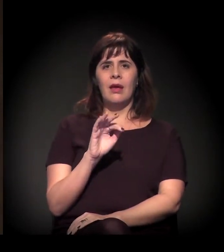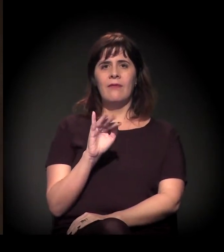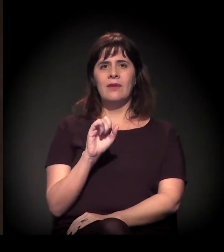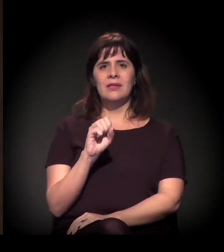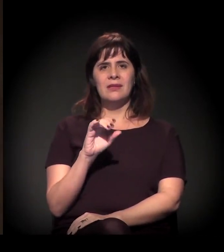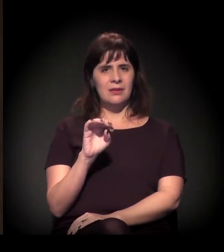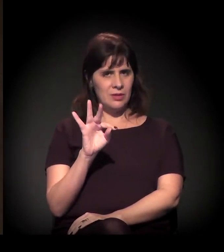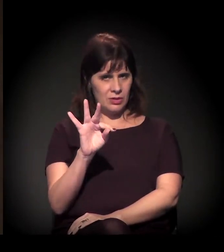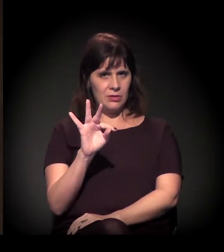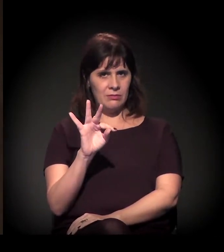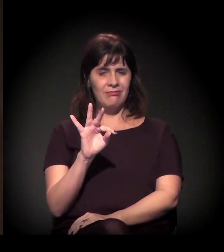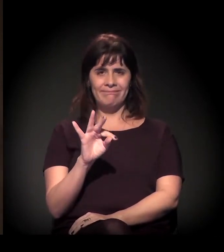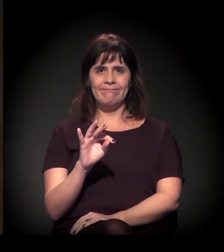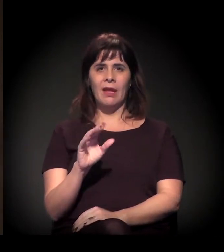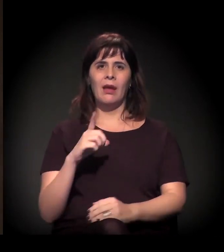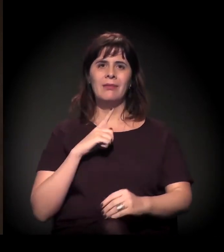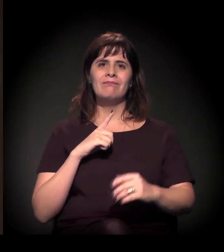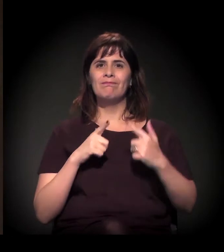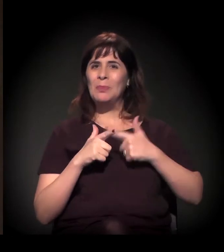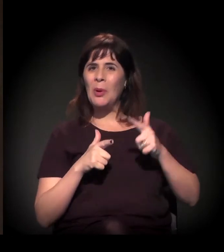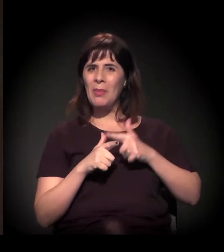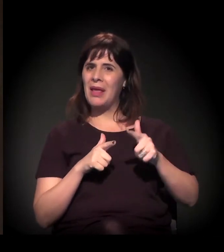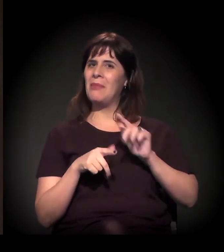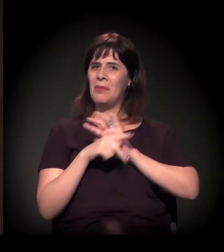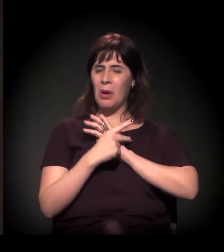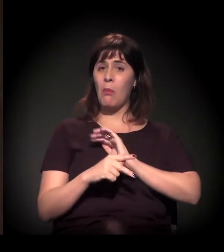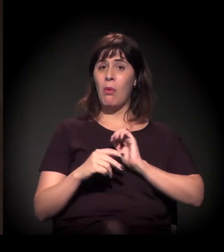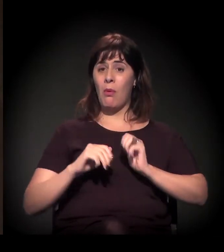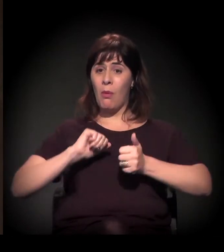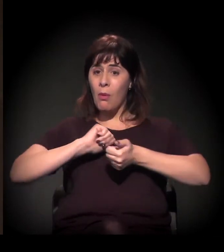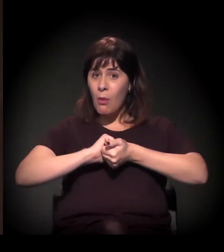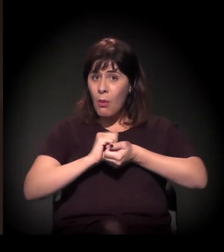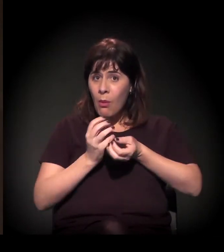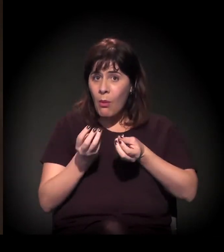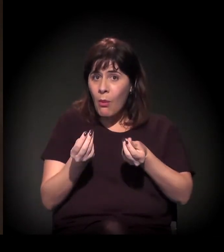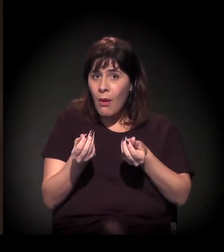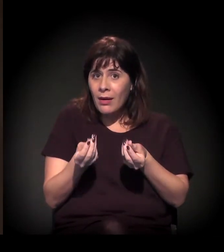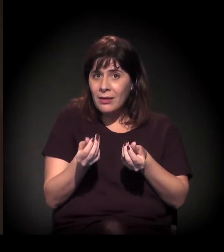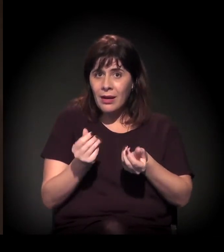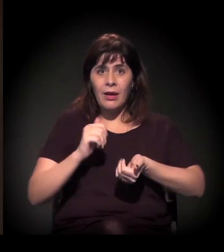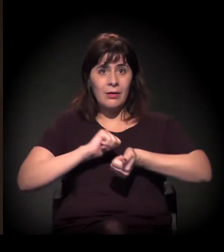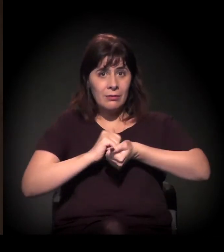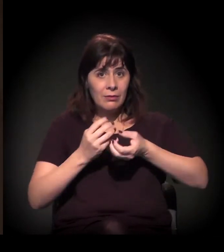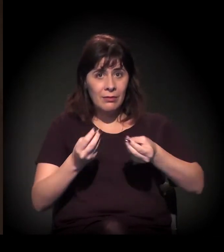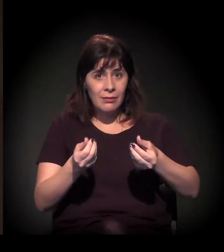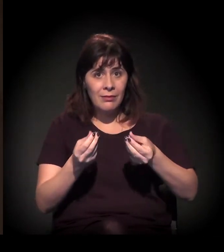déficit quantitativo da moradia ou seja, aquelas pessoas que precisam de uma moradia –